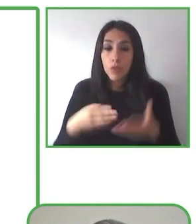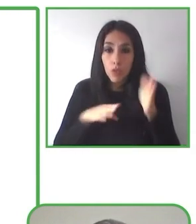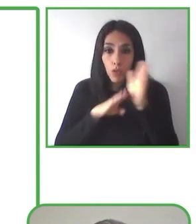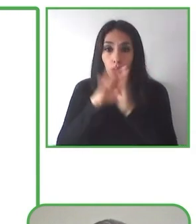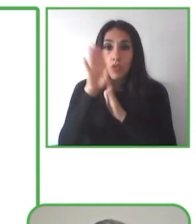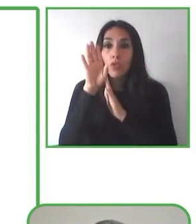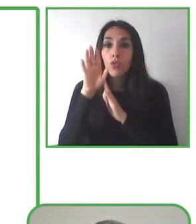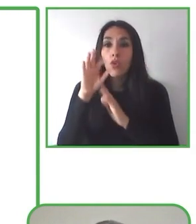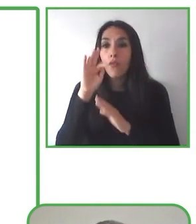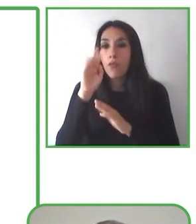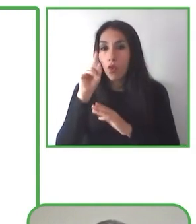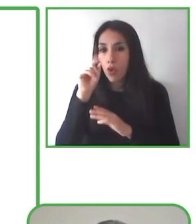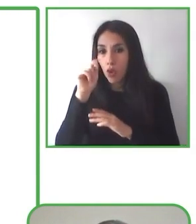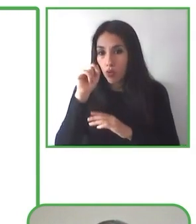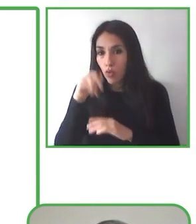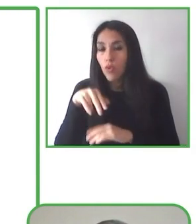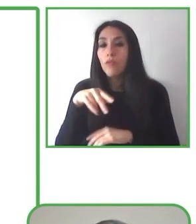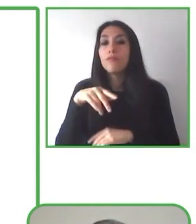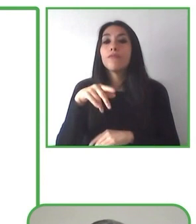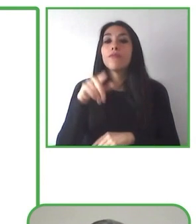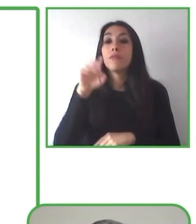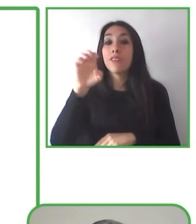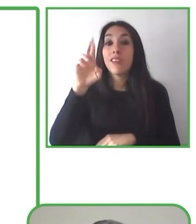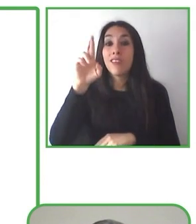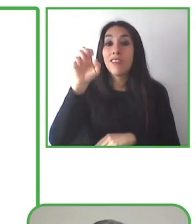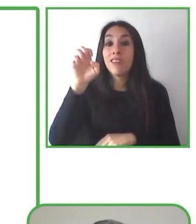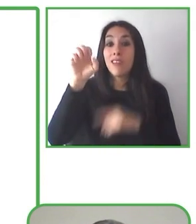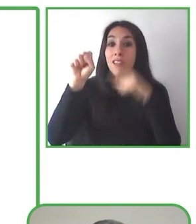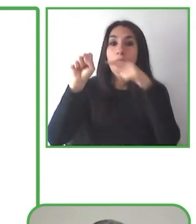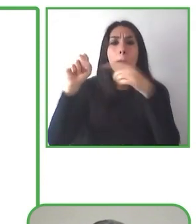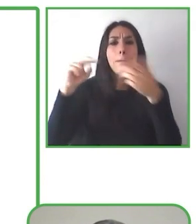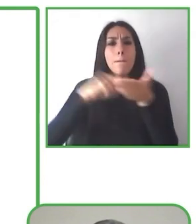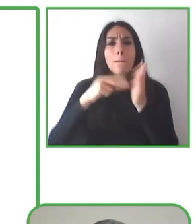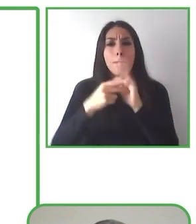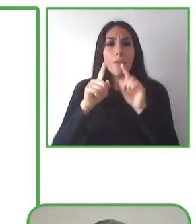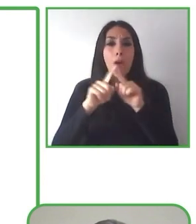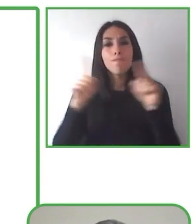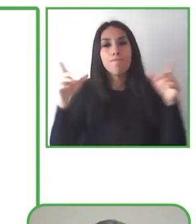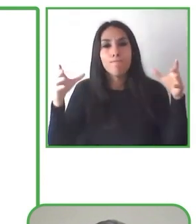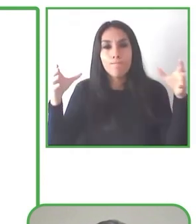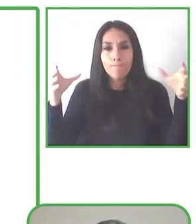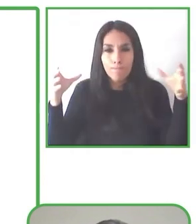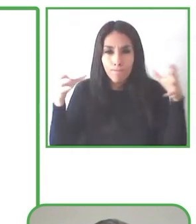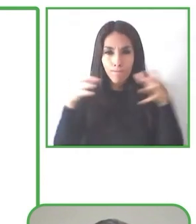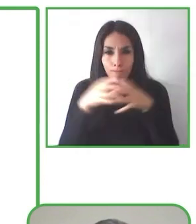Hiking Without Limits El contacto con la naturaleza es esencial en la calidad de vida